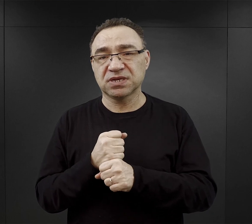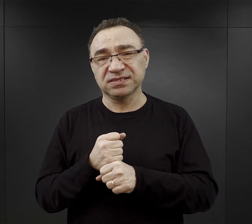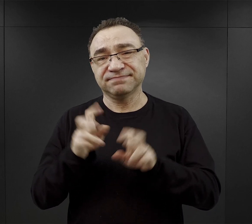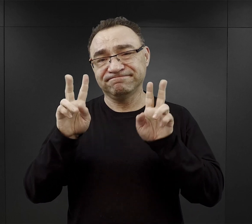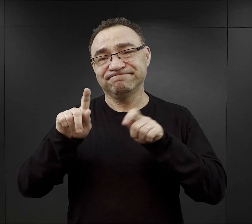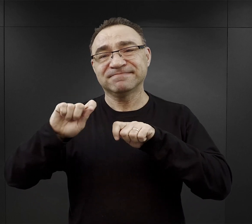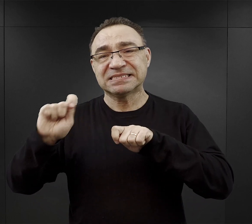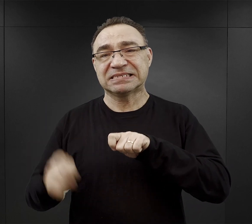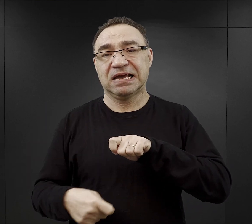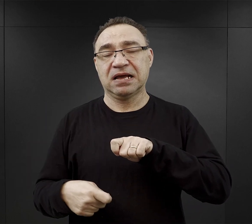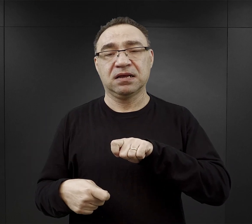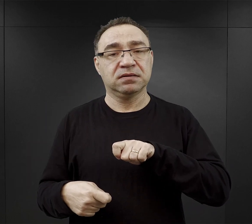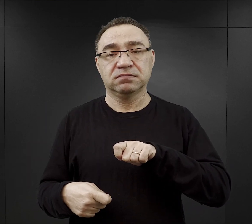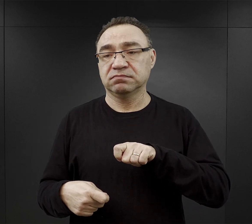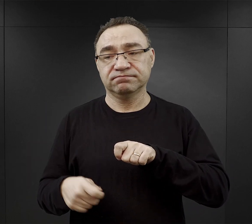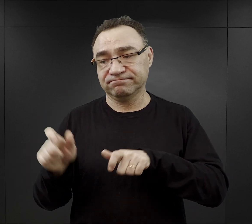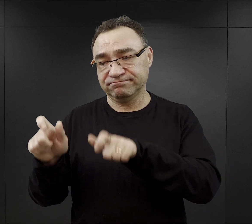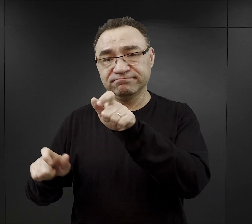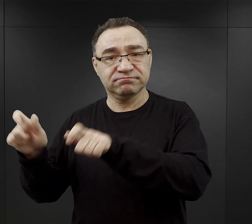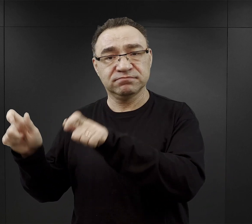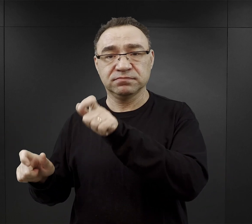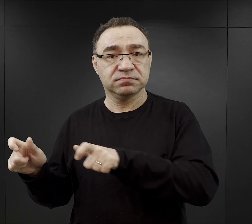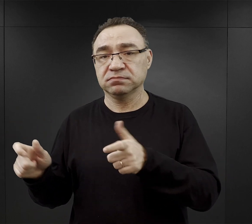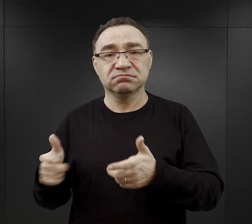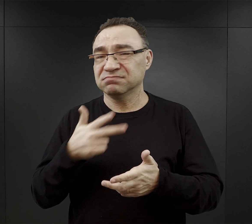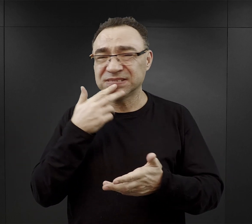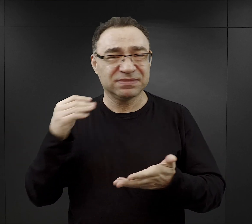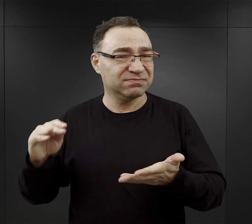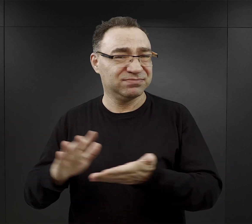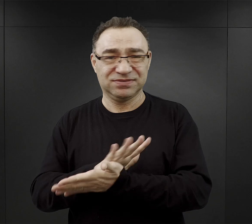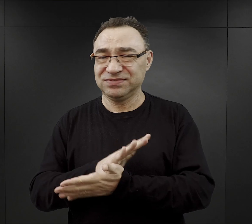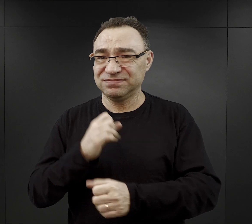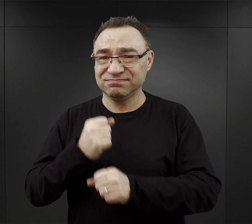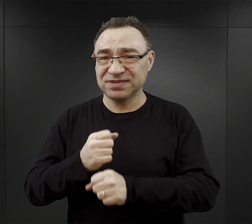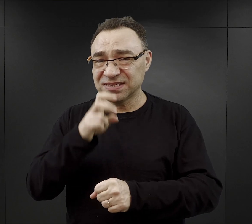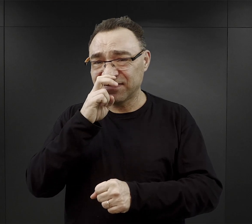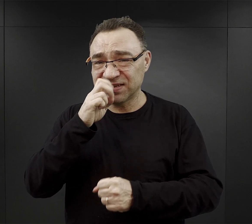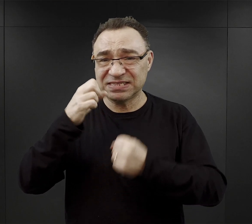bowiem ogromna część z nich nie była przyzwyczajona do pracy w tak ciężkich warunkach.